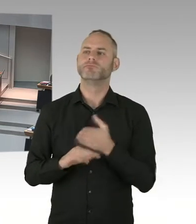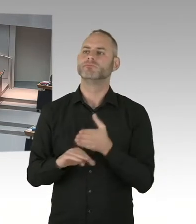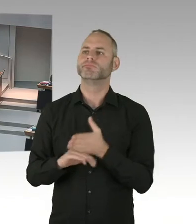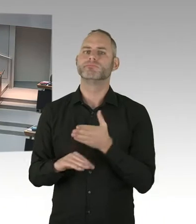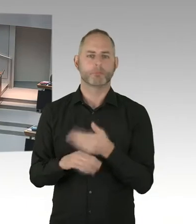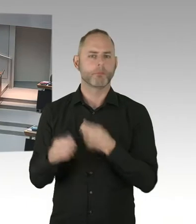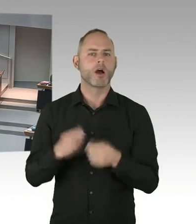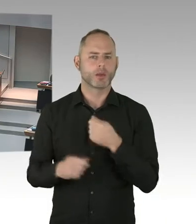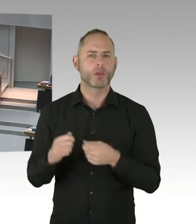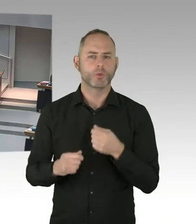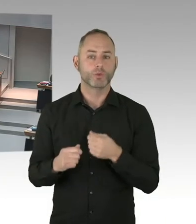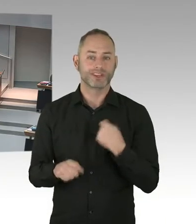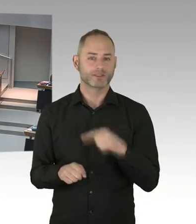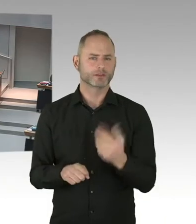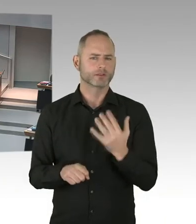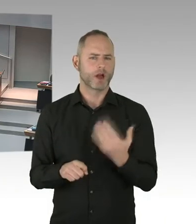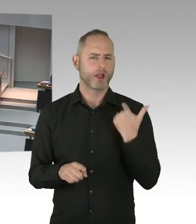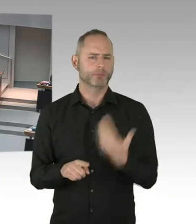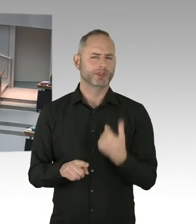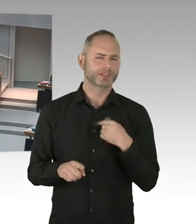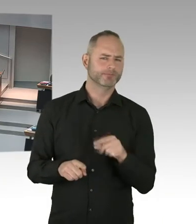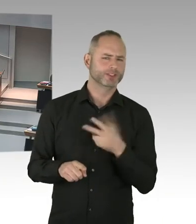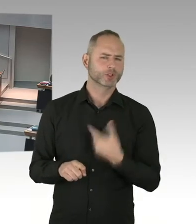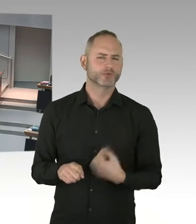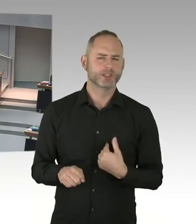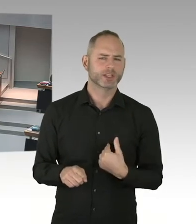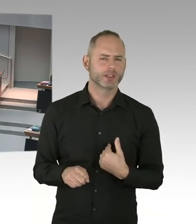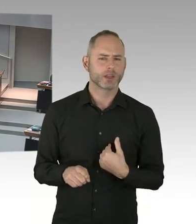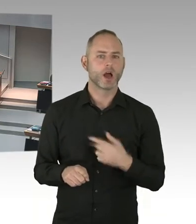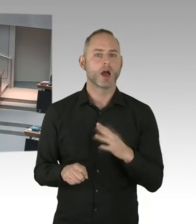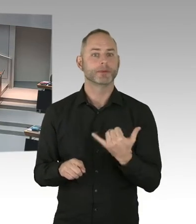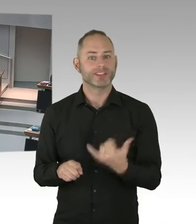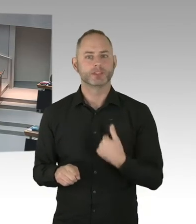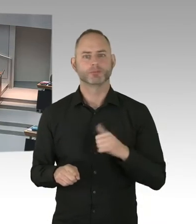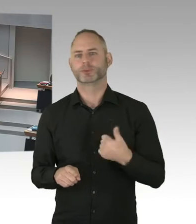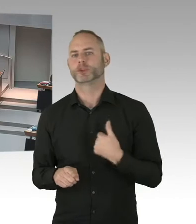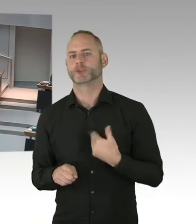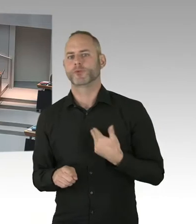machen, dass Menschen, die in die Therapie gehen und diese Grenze erreicht haben, nicht mehr ansteckend sind.